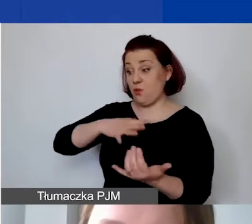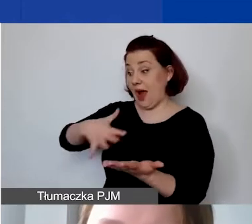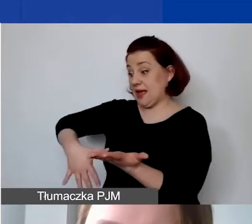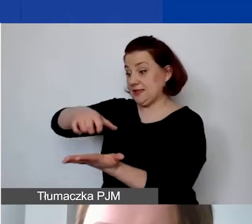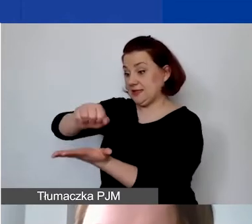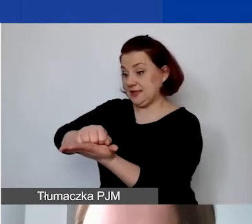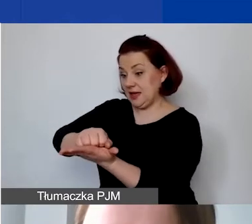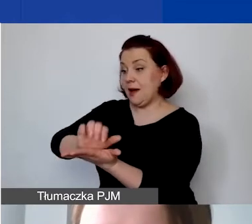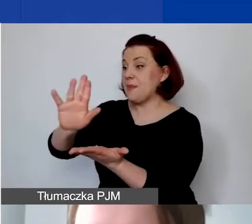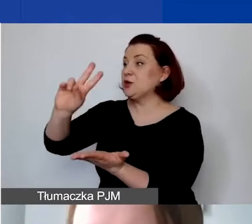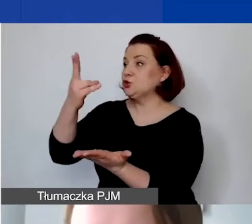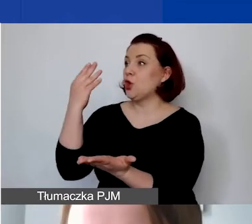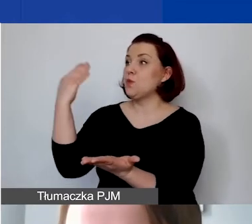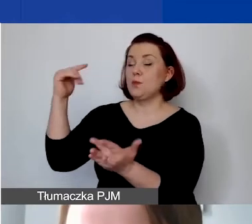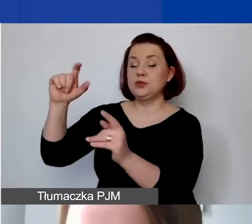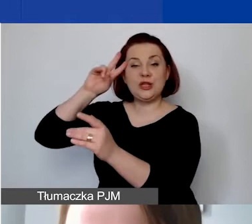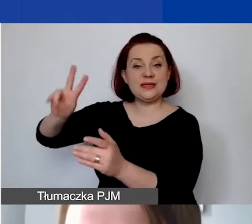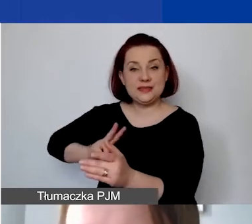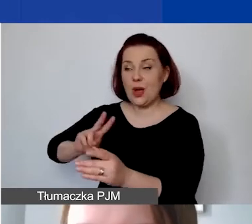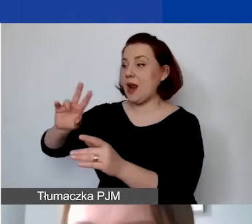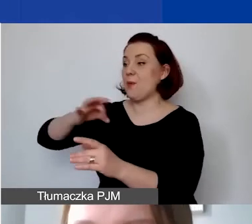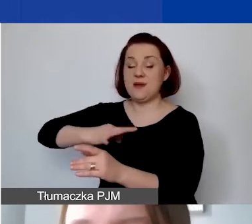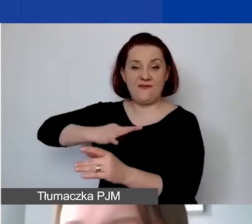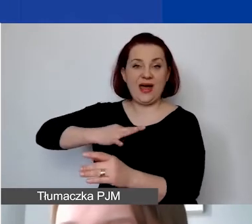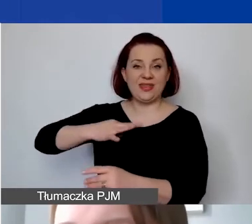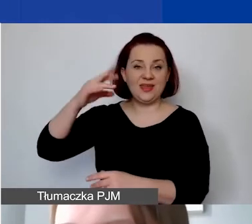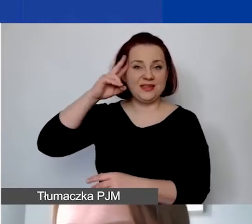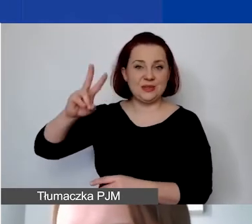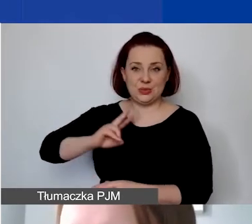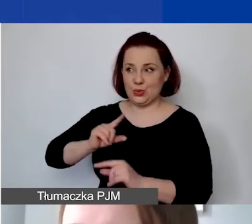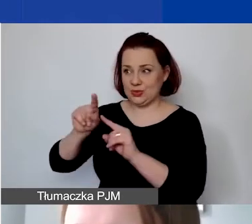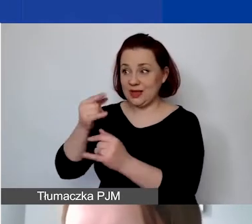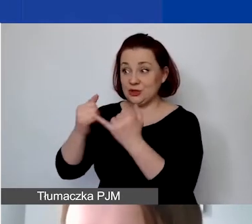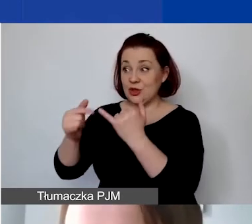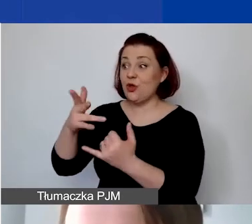z instytucji publicznych lub instytucji prywatnych, o ile nie są to dotacje instytucjonalne,